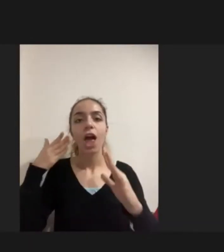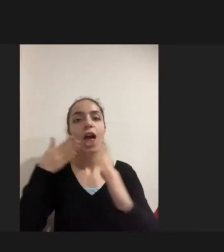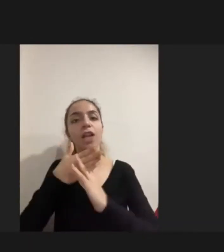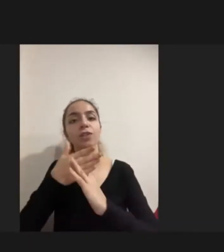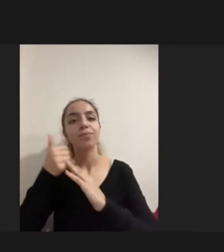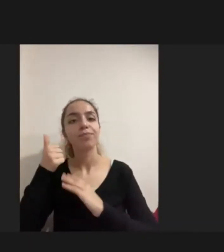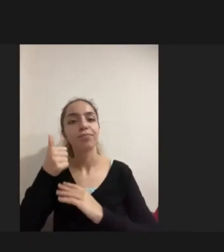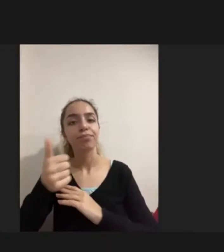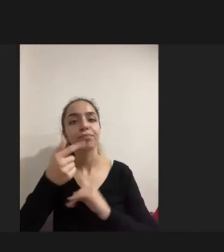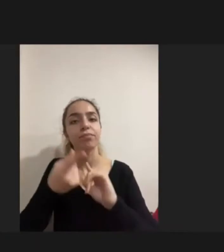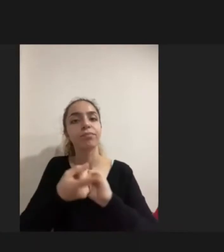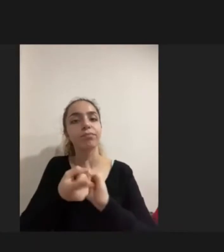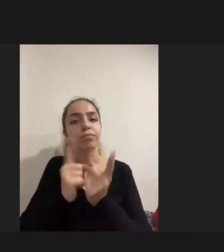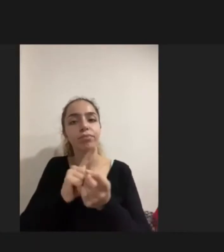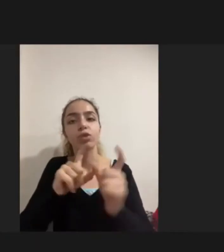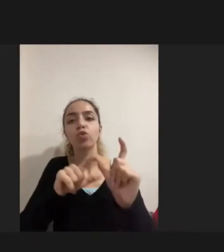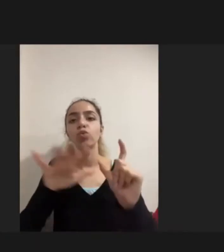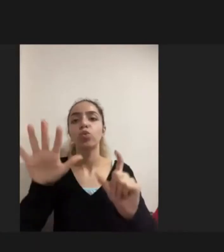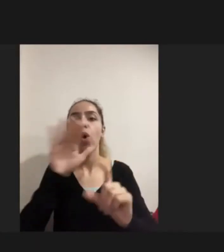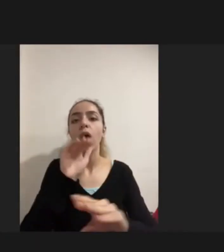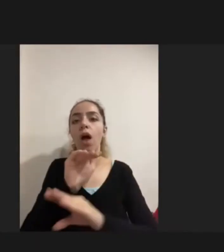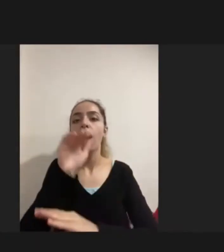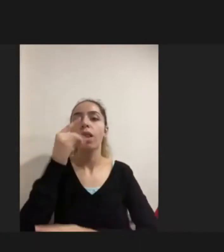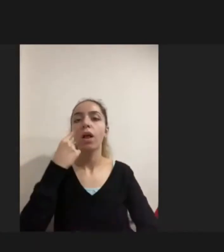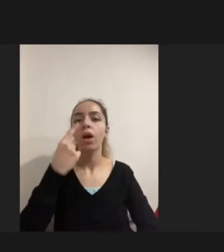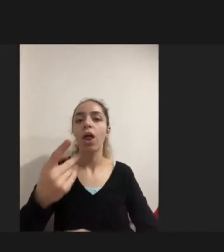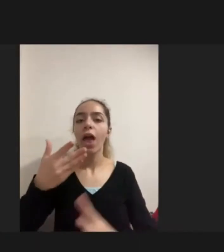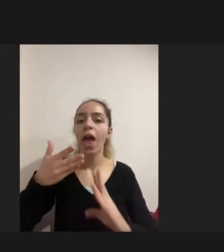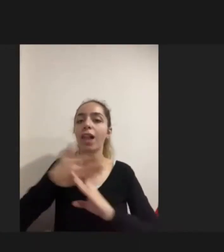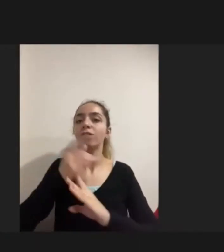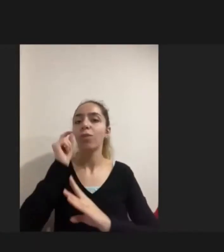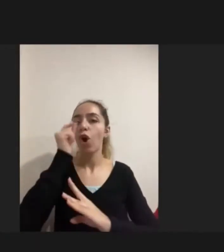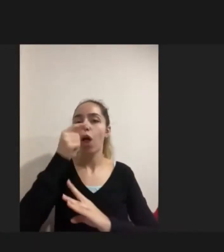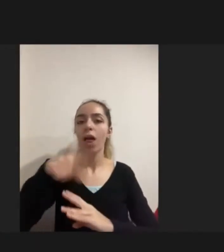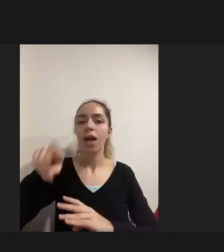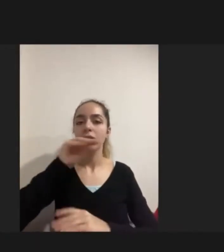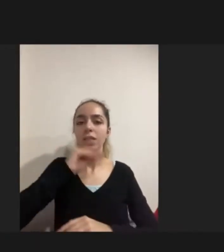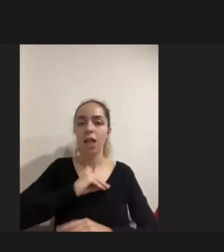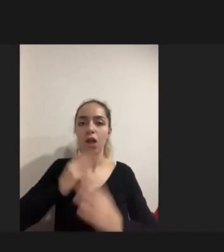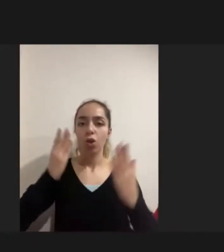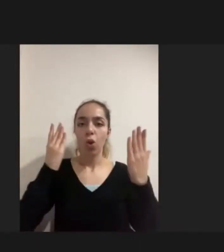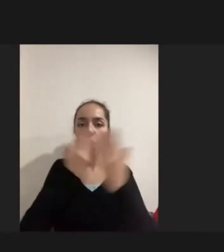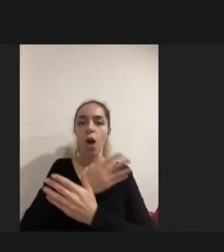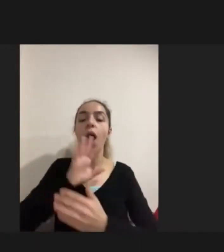Çeşitli sosyal hayata erişimin Kolay olduğu söylense de engelliler için bunun mümkün olmadığı görüldü.